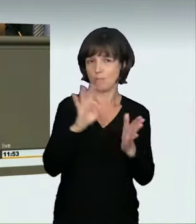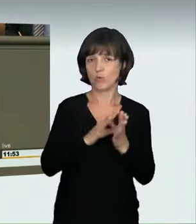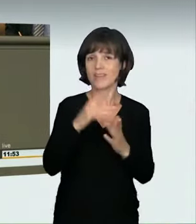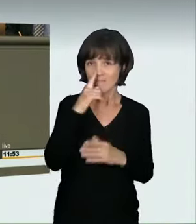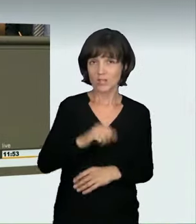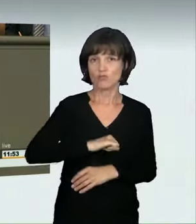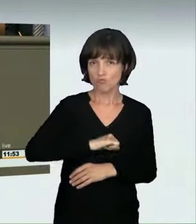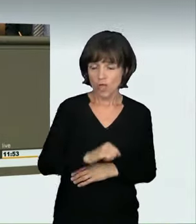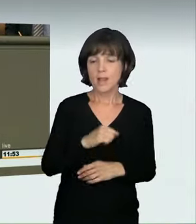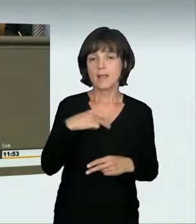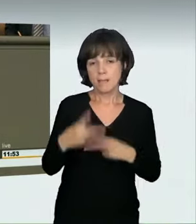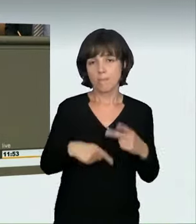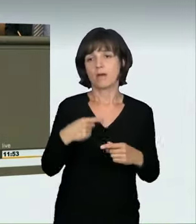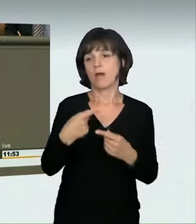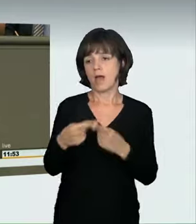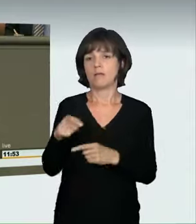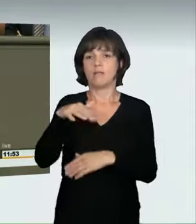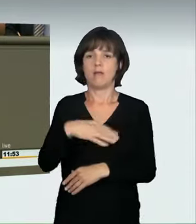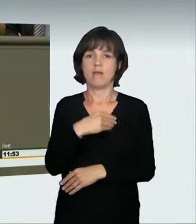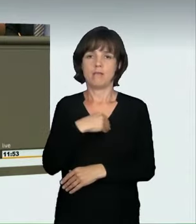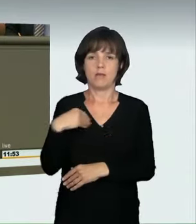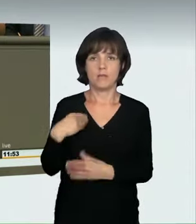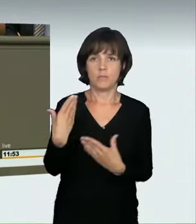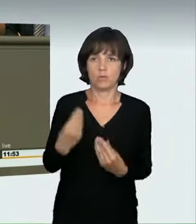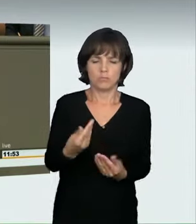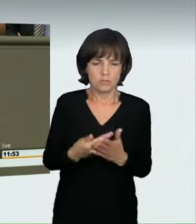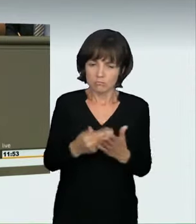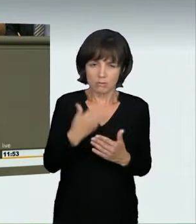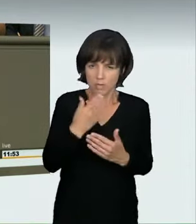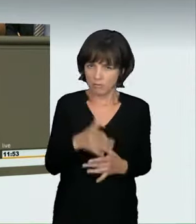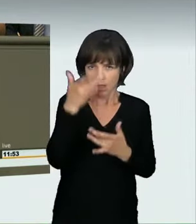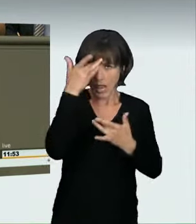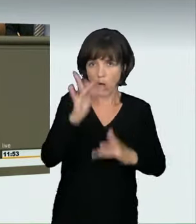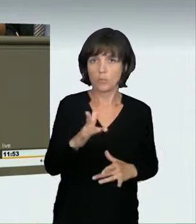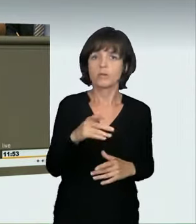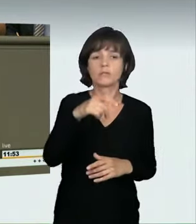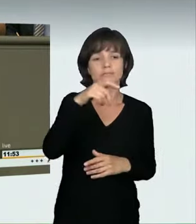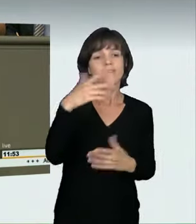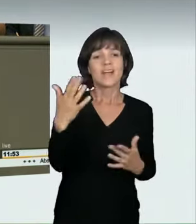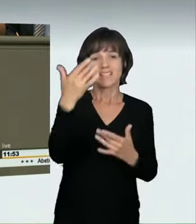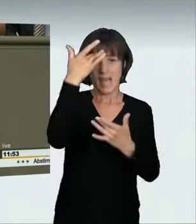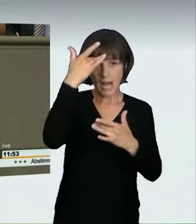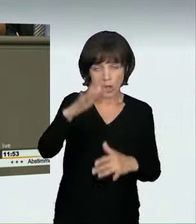Ich habe Ihnen die Zahlen genannt. Wir können nicht zulassen, dass jemand mit einer Geschwindigkeit fährt, die bei einem Zusammenprall